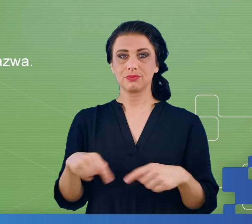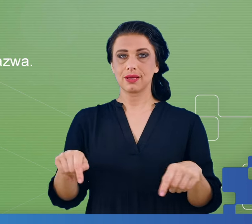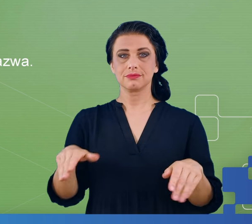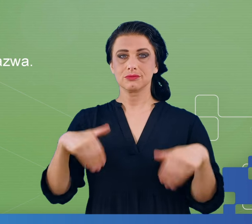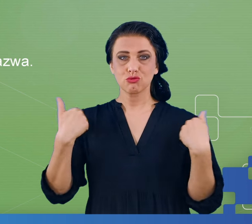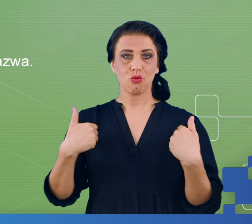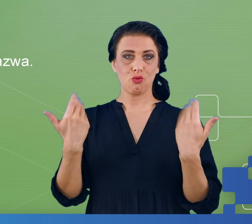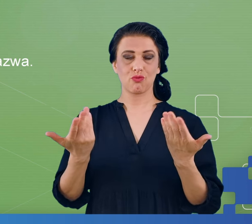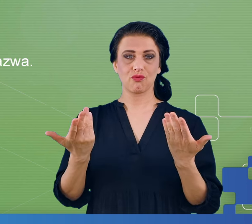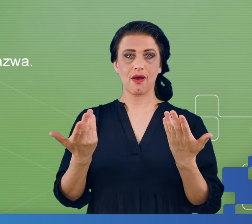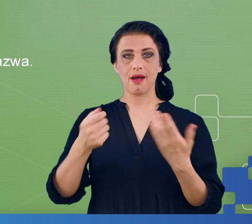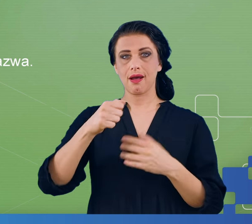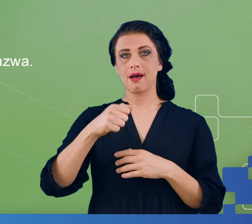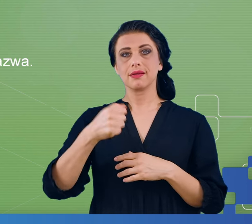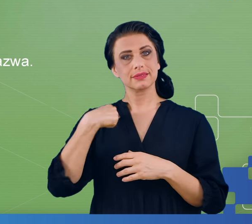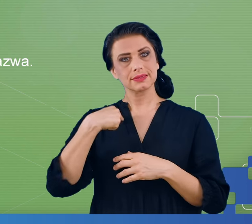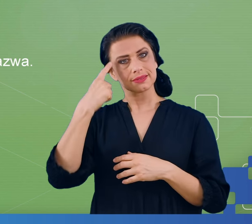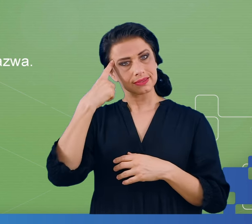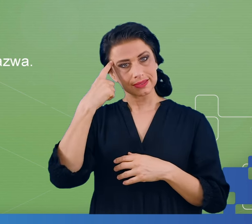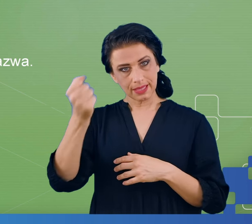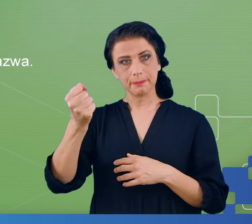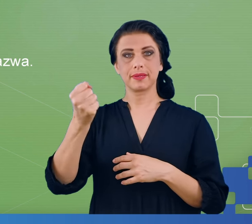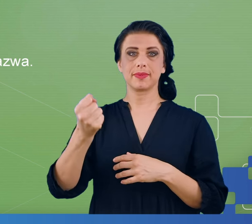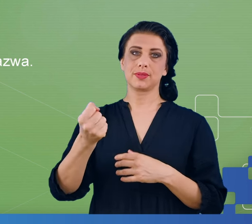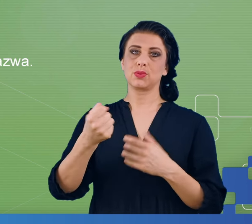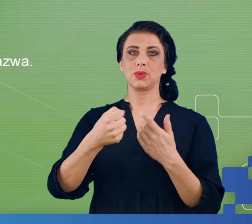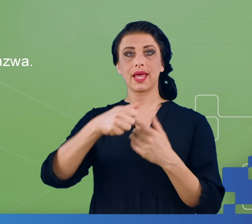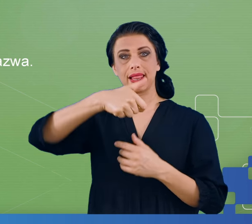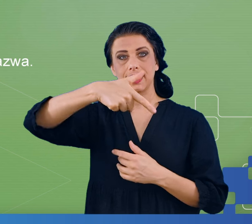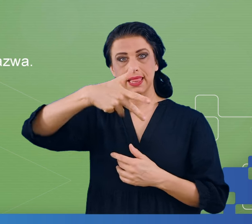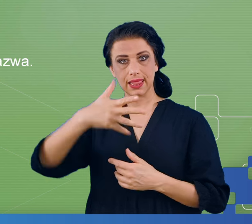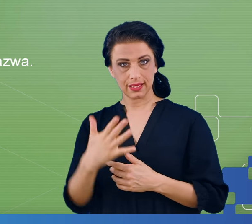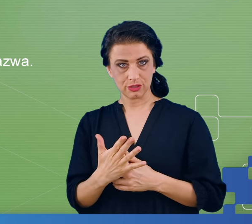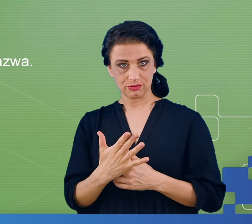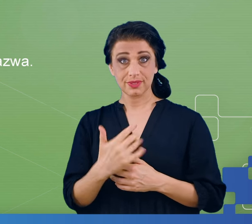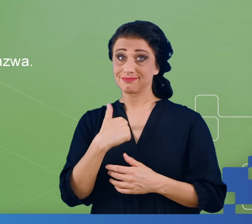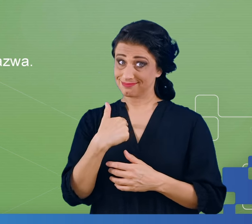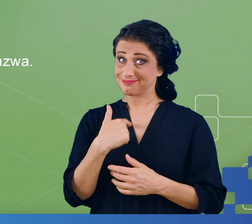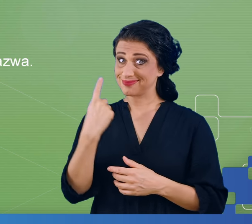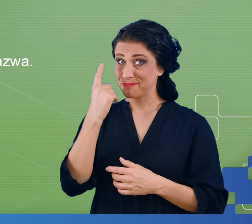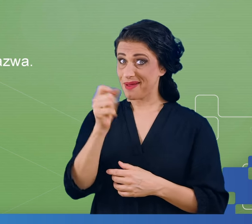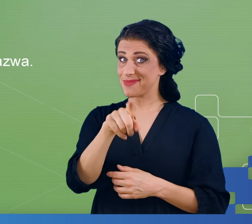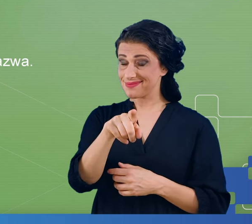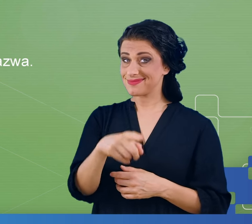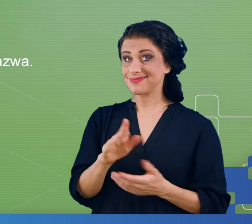ciągu cyfr, z zapamiętaniem której mielibyśmy kłopoty. Proszę sobie samemu zadać trud zapamiętania podanego po raz